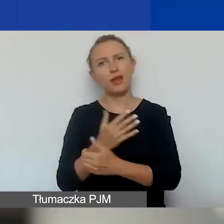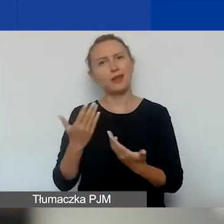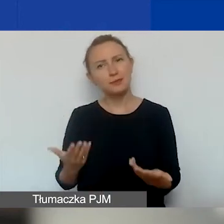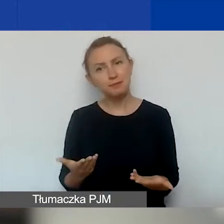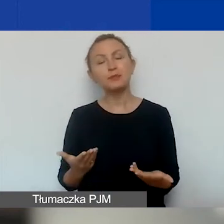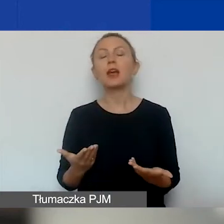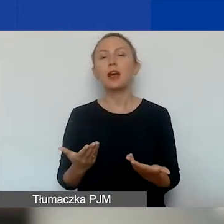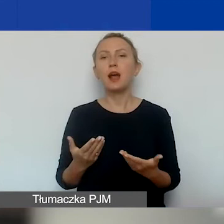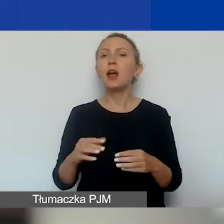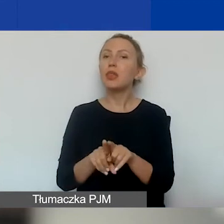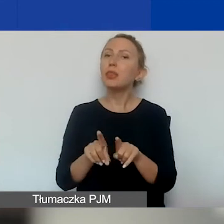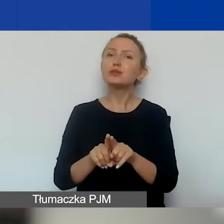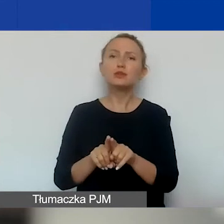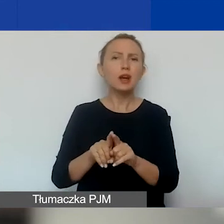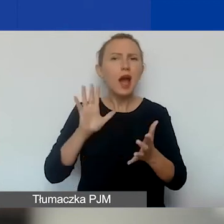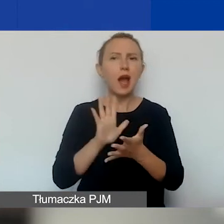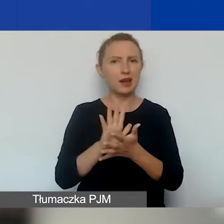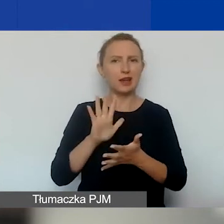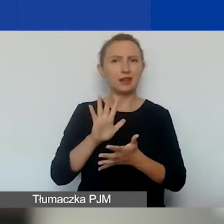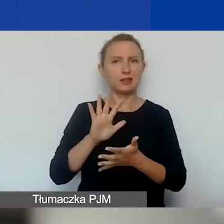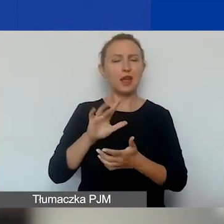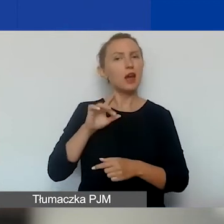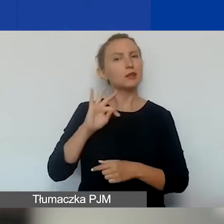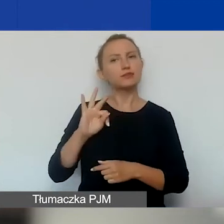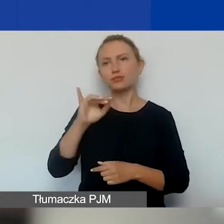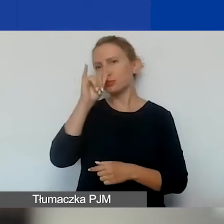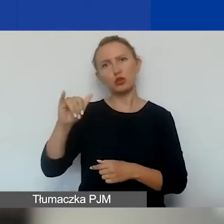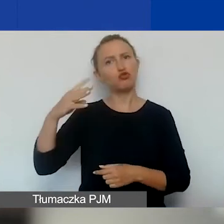też o bardzo specyficznym charakterze, nie dajemy takiej możliwości.